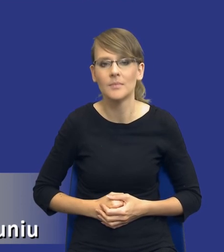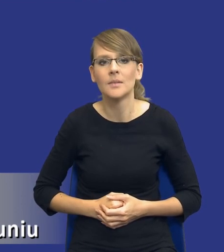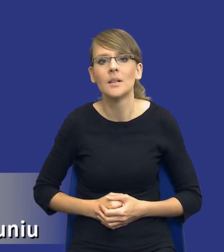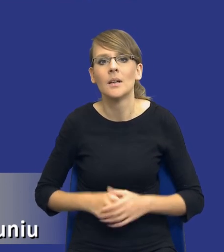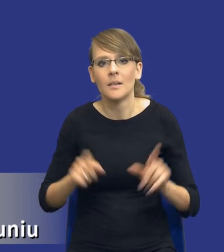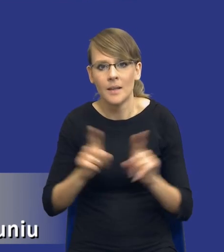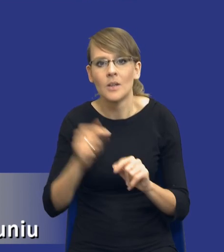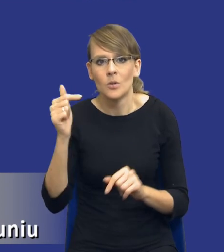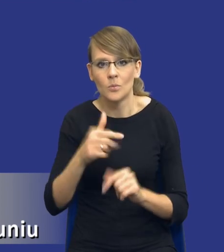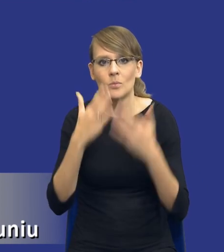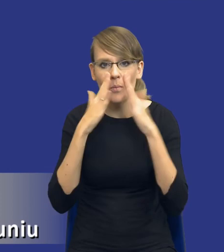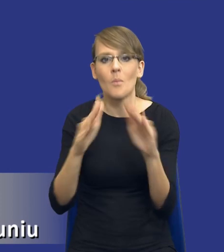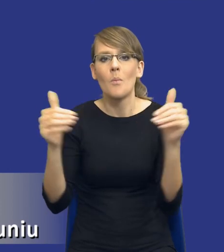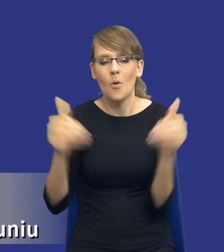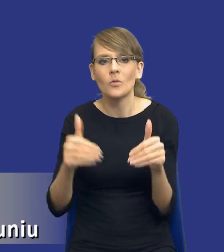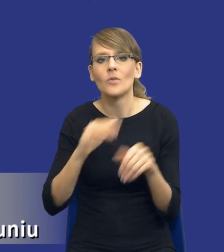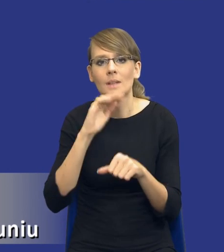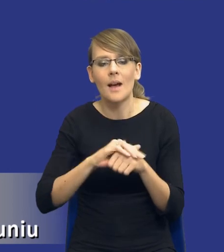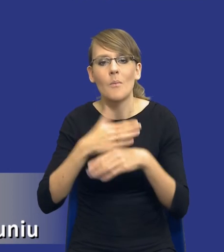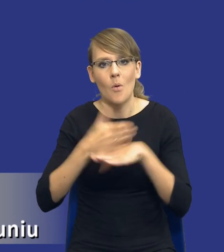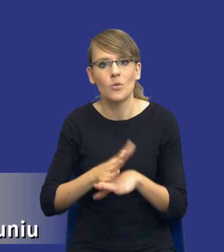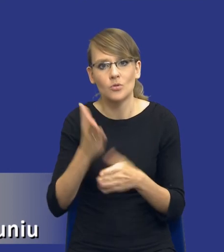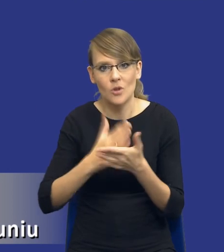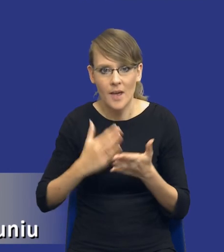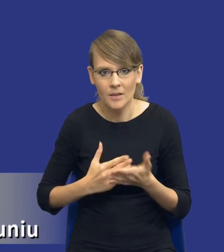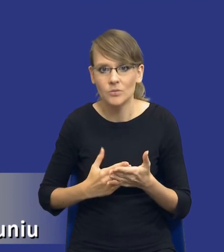możliwość podziału zamówienia na części bądź oczywiście brak takiej możliwości.